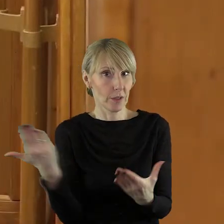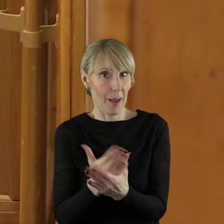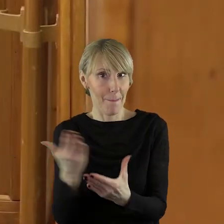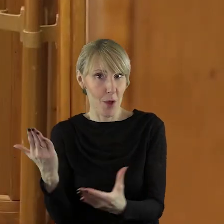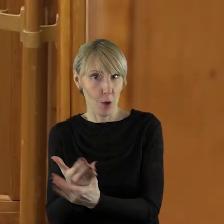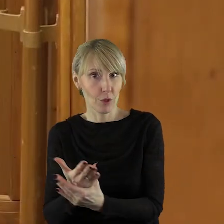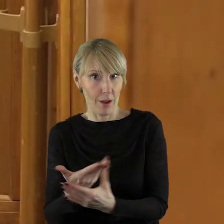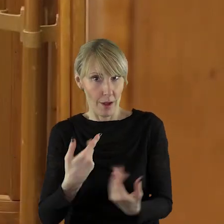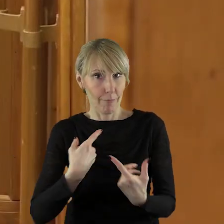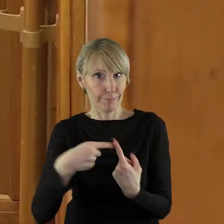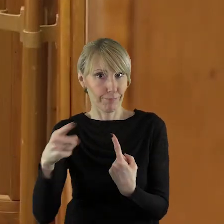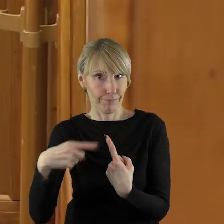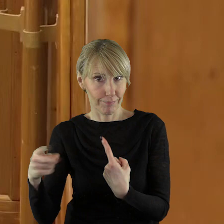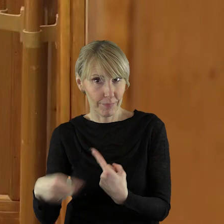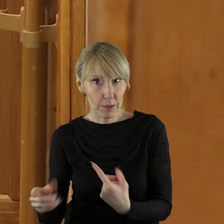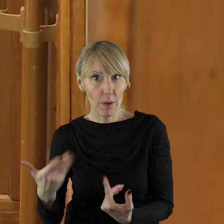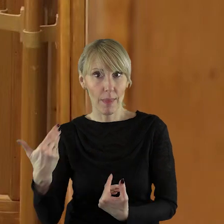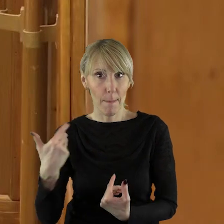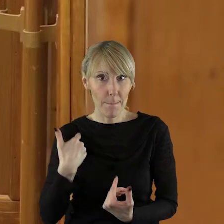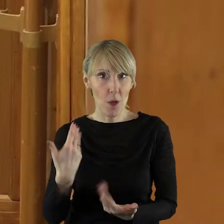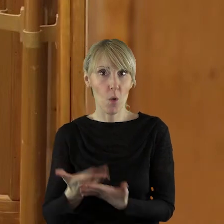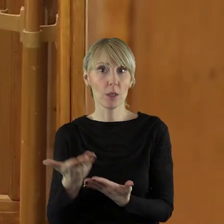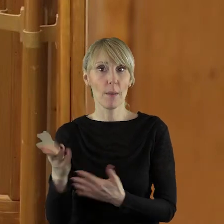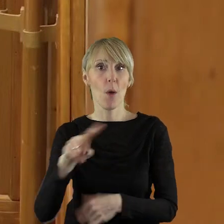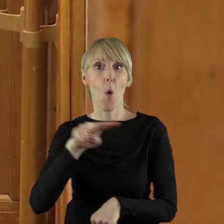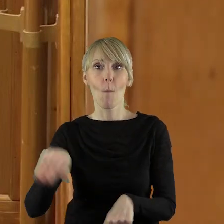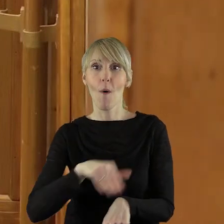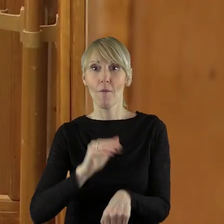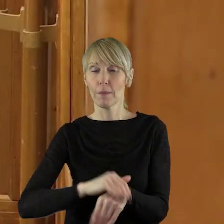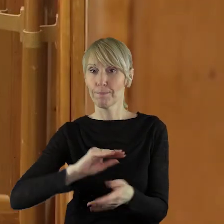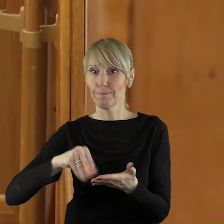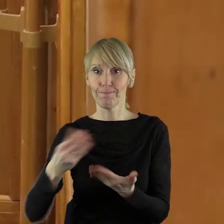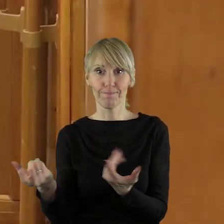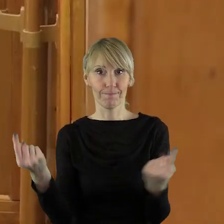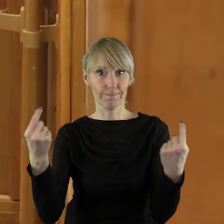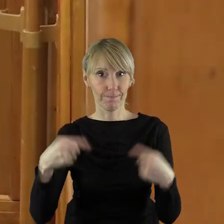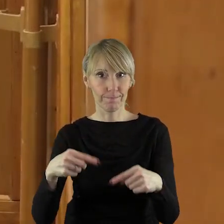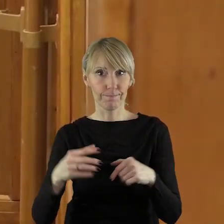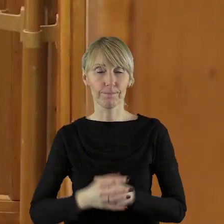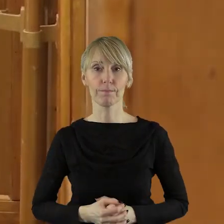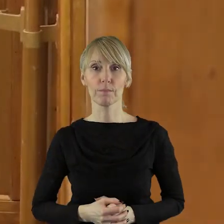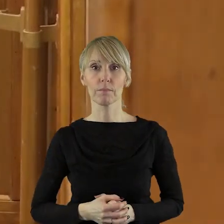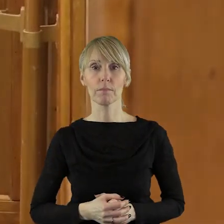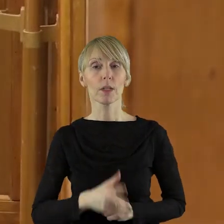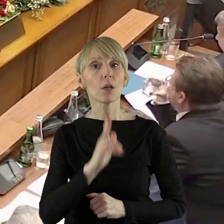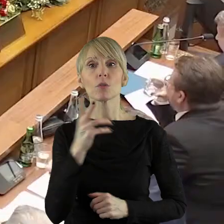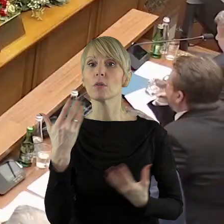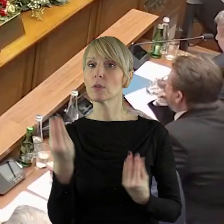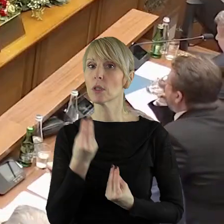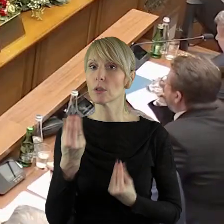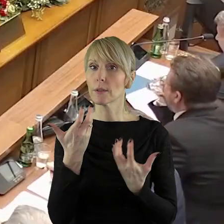na podpisanie umów. Dziękuję bardzo. Dziękuję bardzo. Czy ktoś z państwa radnych chciałby jeszcze zabrać głos w tym punkcie.